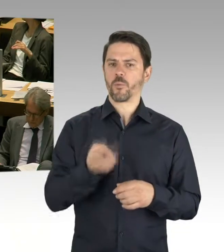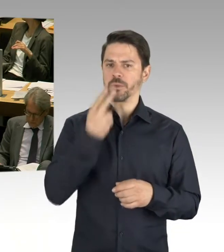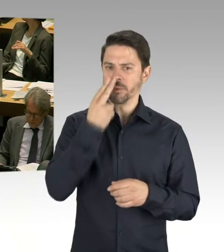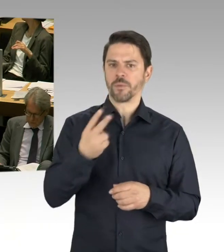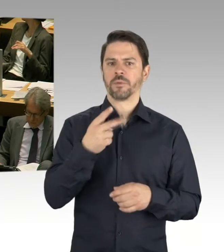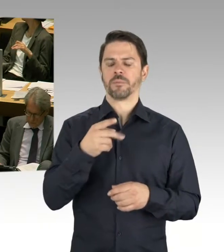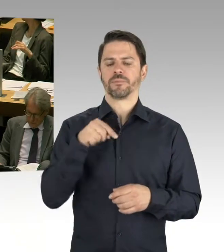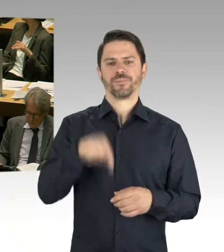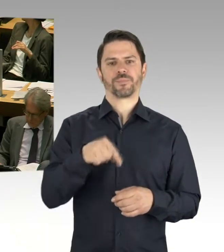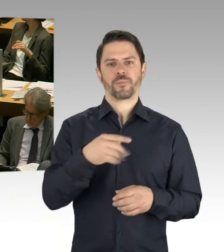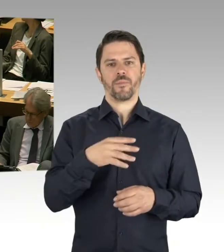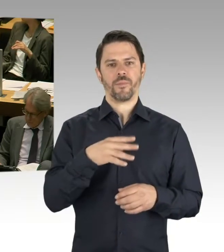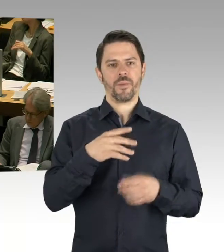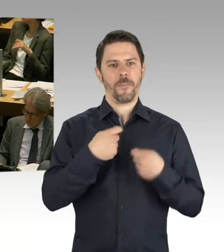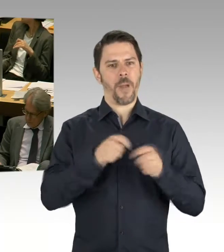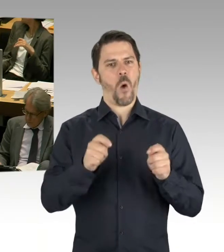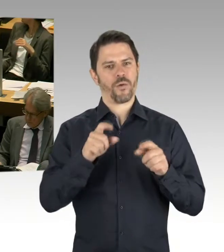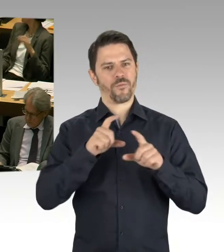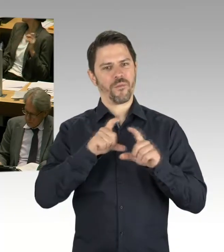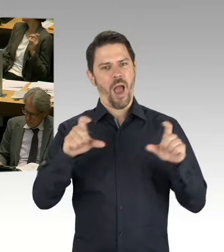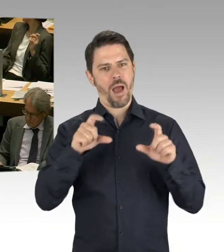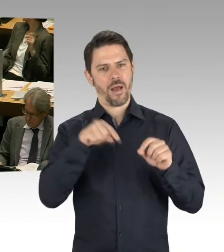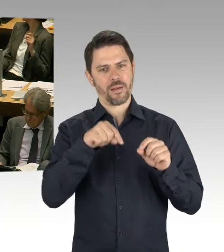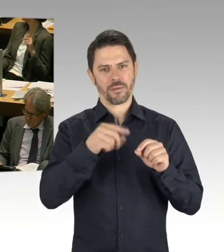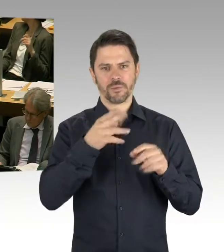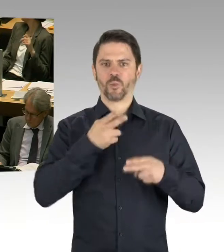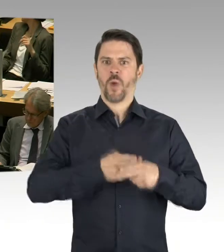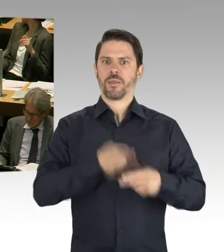also zwei Schulen, wenn das so läuft, wie wir uns das vorstellen.